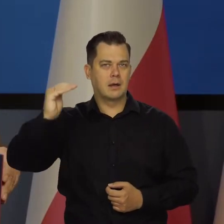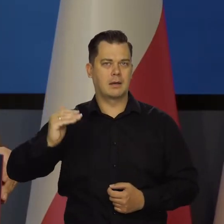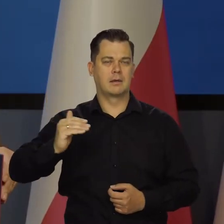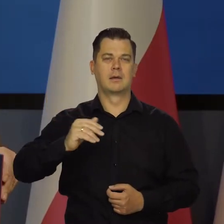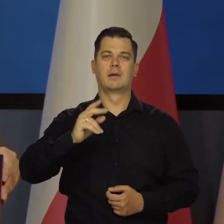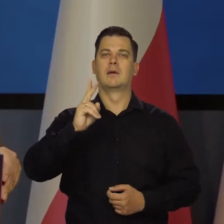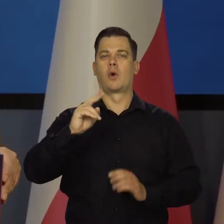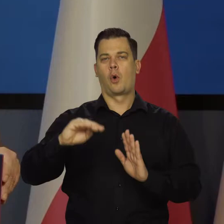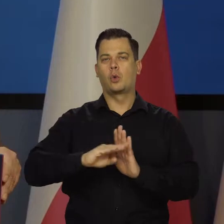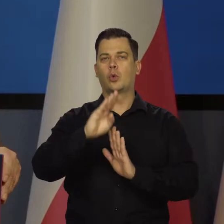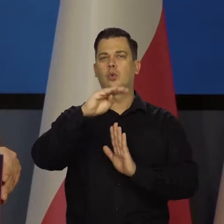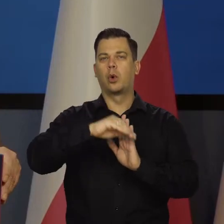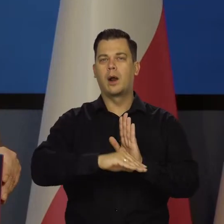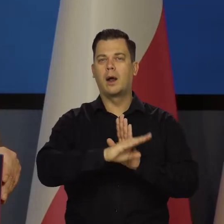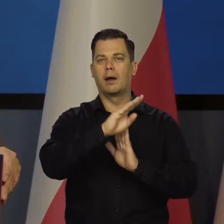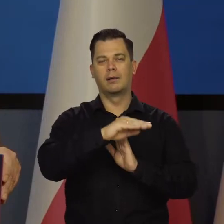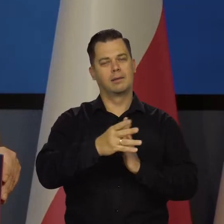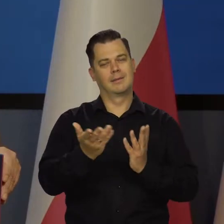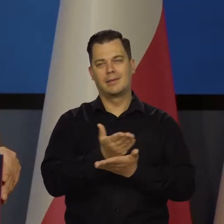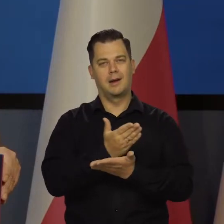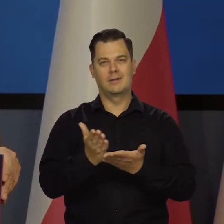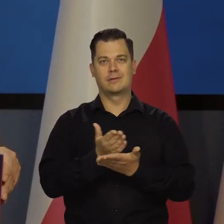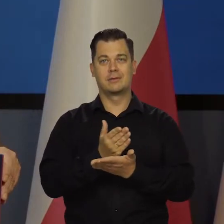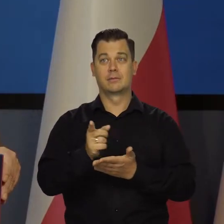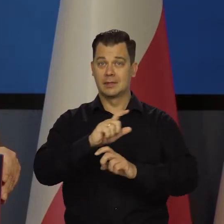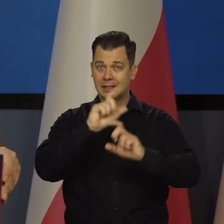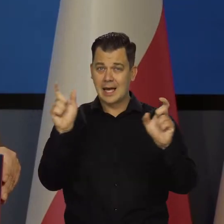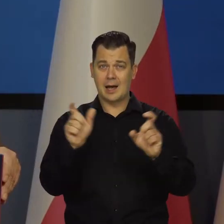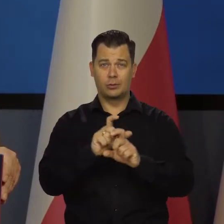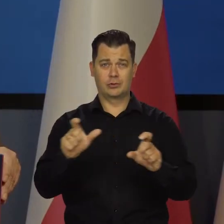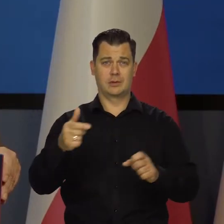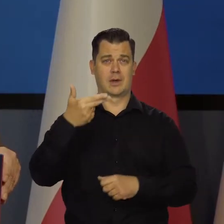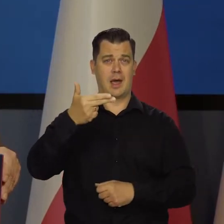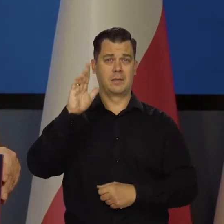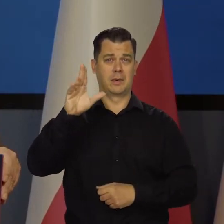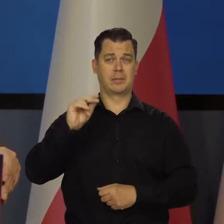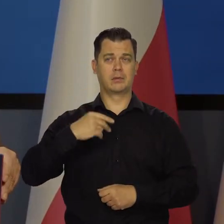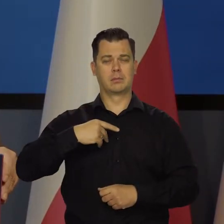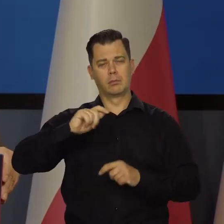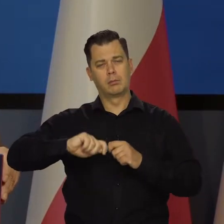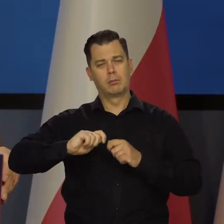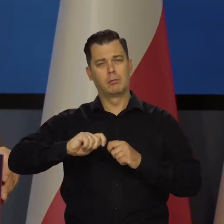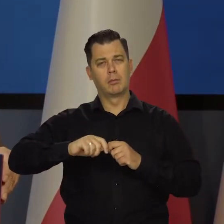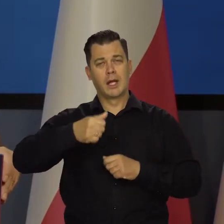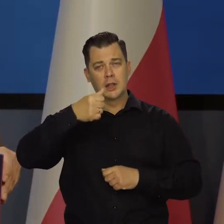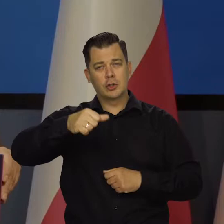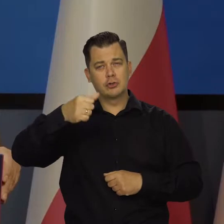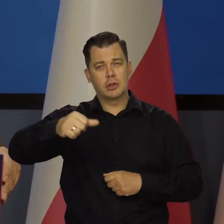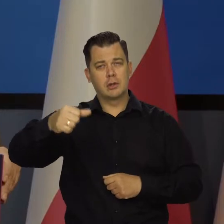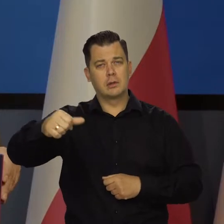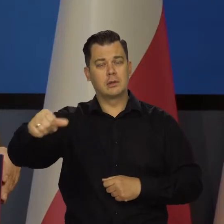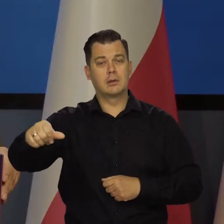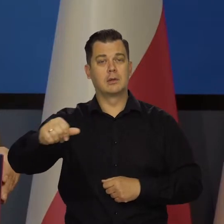My cały czas na bieżąco, każdego dnia to analizujemy. Co tydzień tak patrzymy, jak to wygląda co miesiąc.